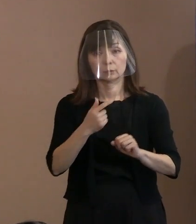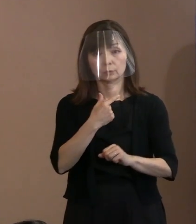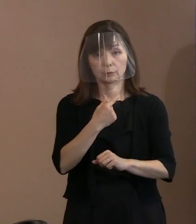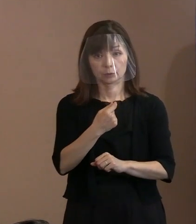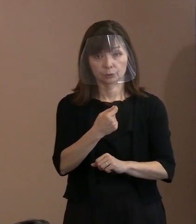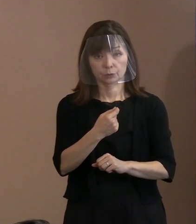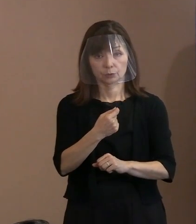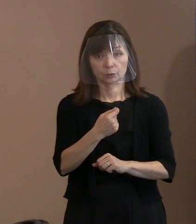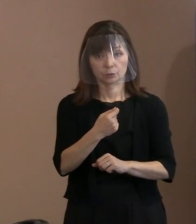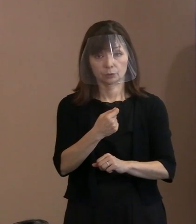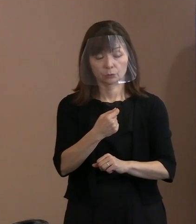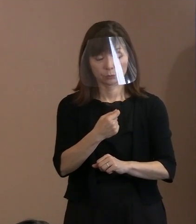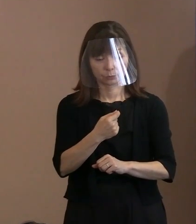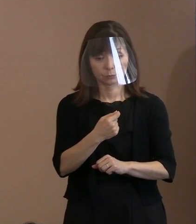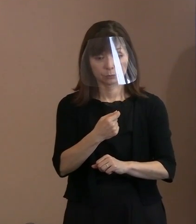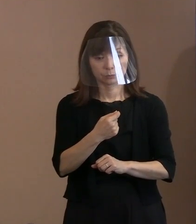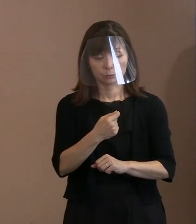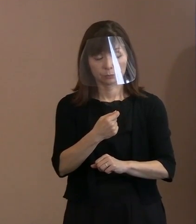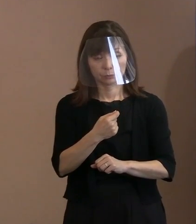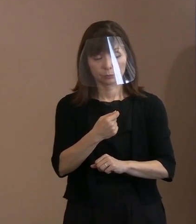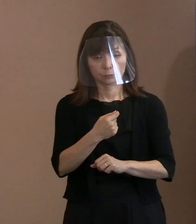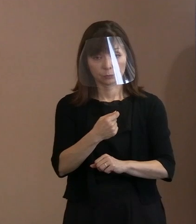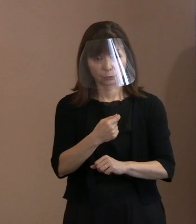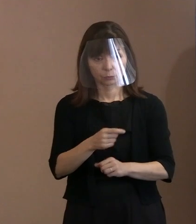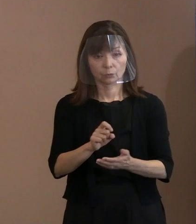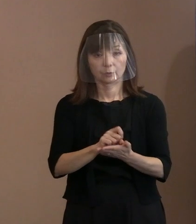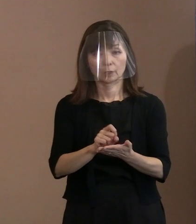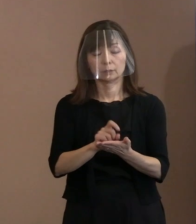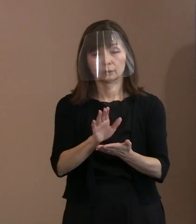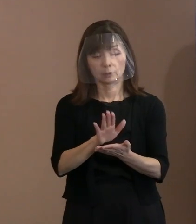真にというか真ん中に据えて 書いたつもりであります｡